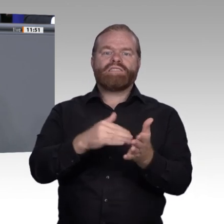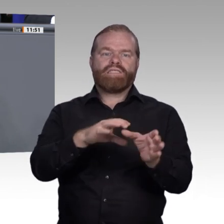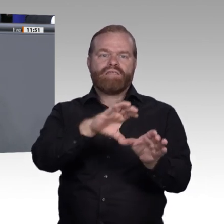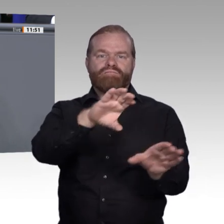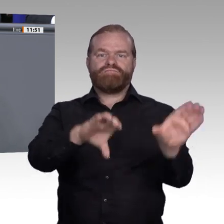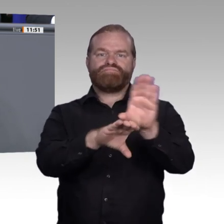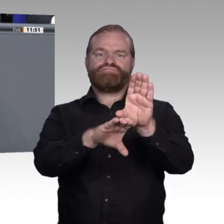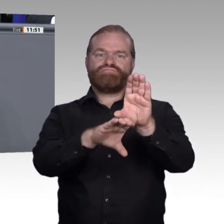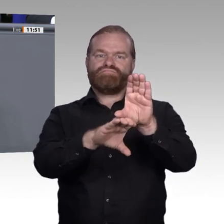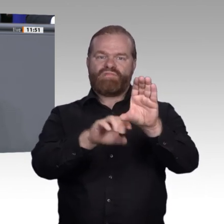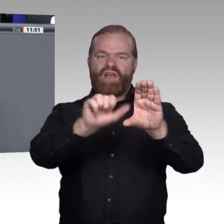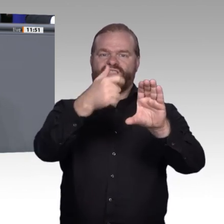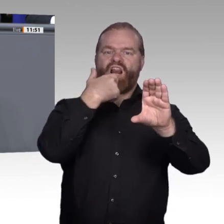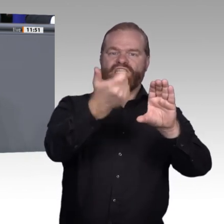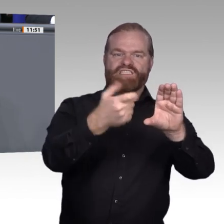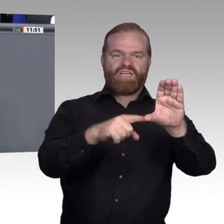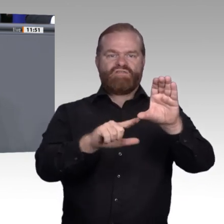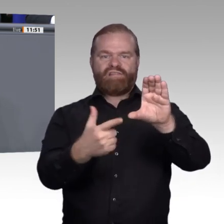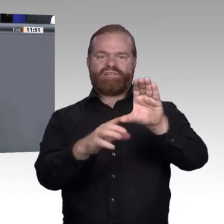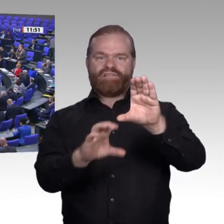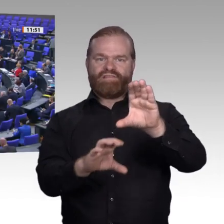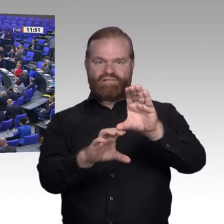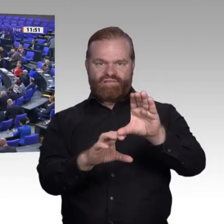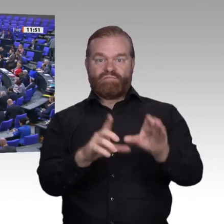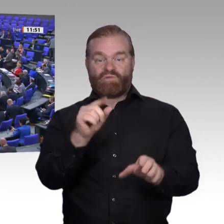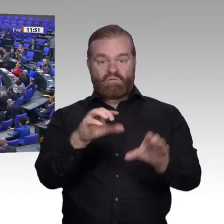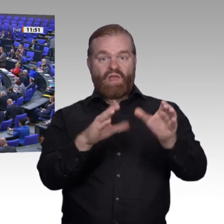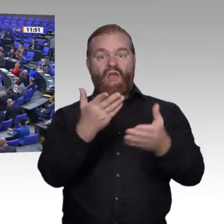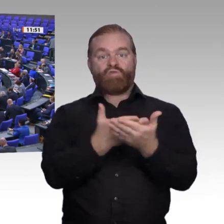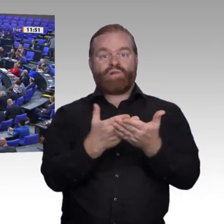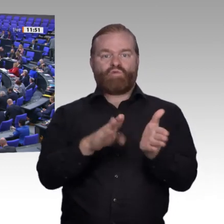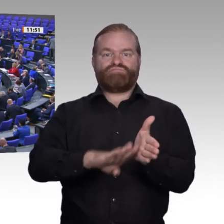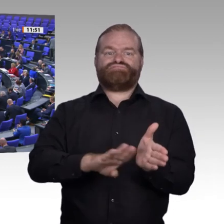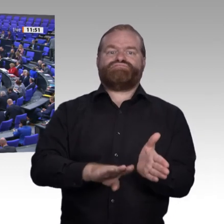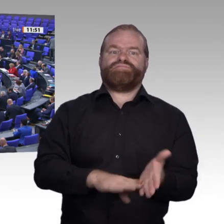falsche Antwort. Wir müssen mit ihnen intensiver arbeiten. Ich kann, ehrlich gesagt, auch